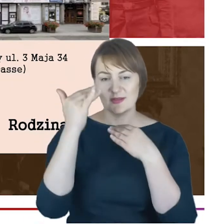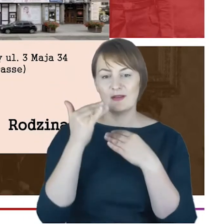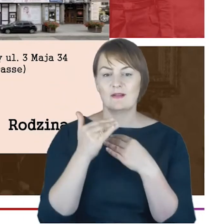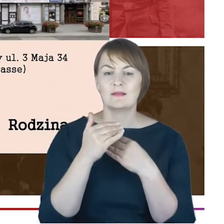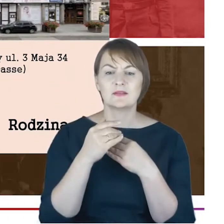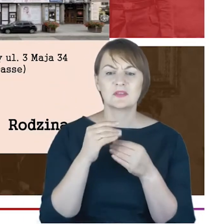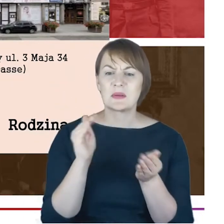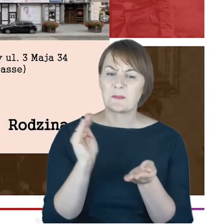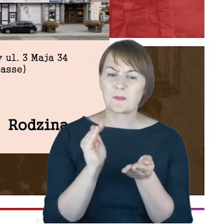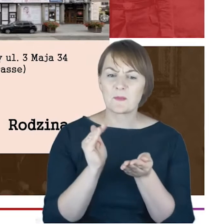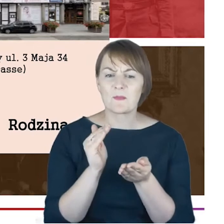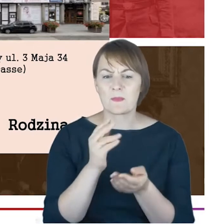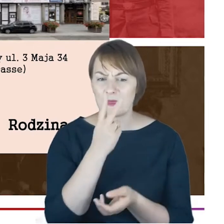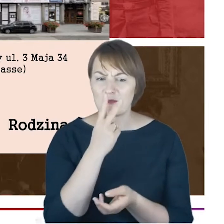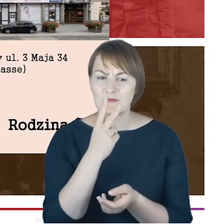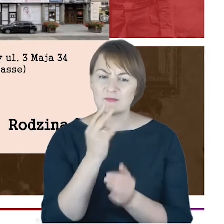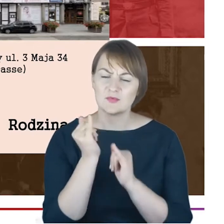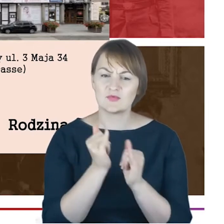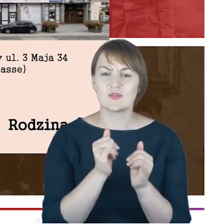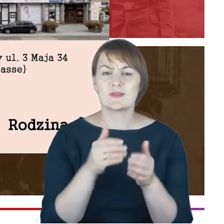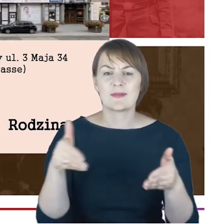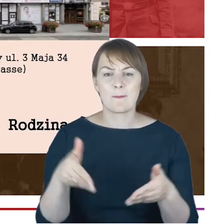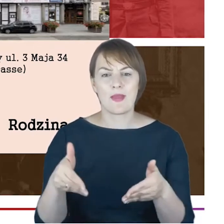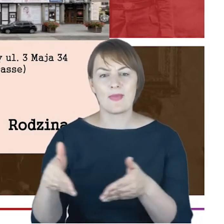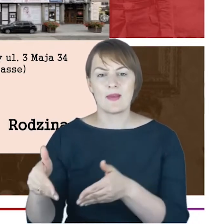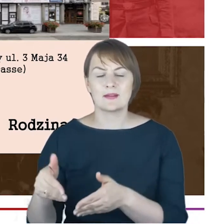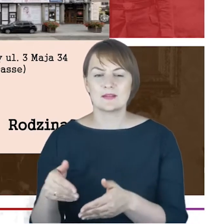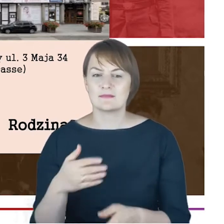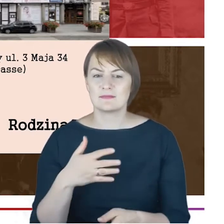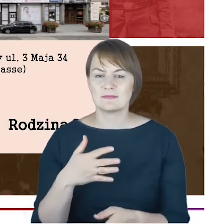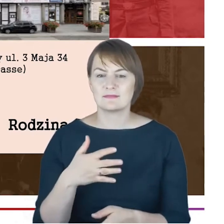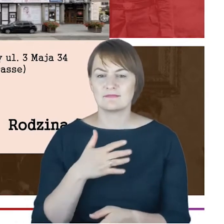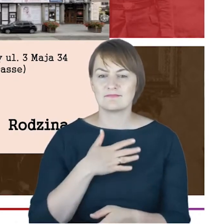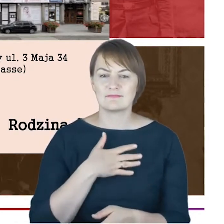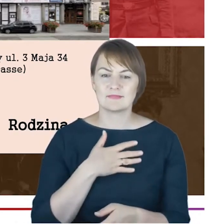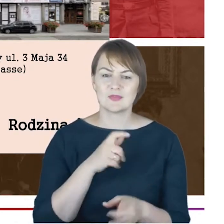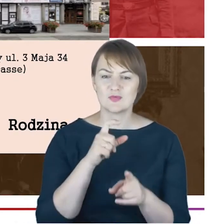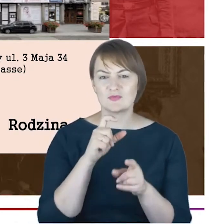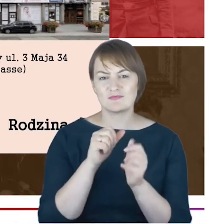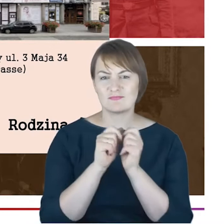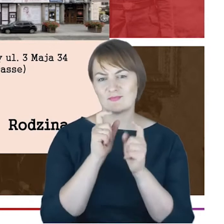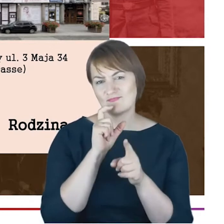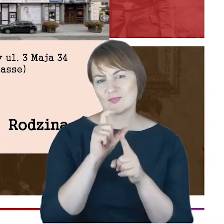mały paragrafie poświęconą cmentarzowi, mamy takie zdanie ostatnie, bardzo moim zdaniem znamienne,